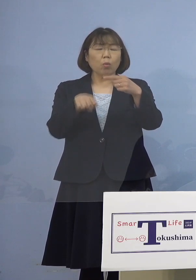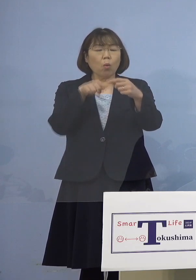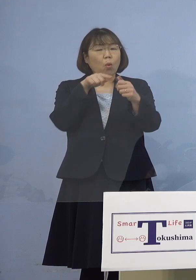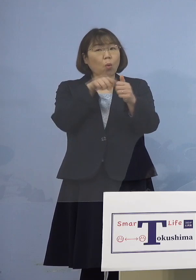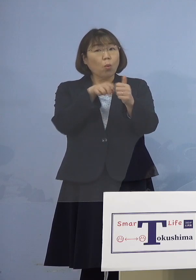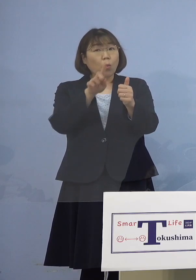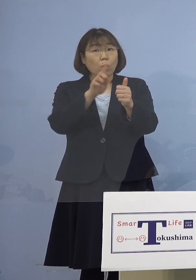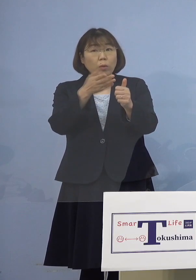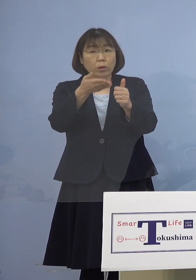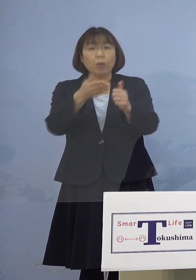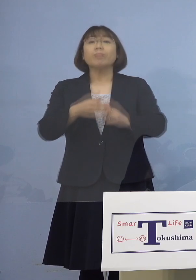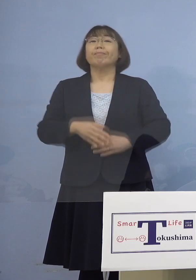（知事） はい、分かりました